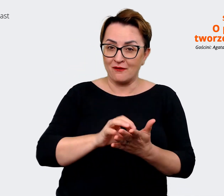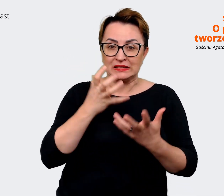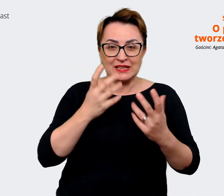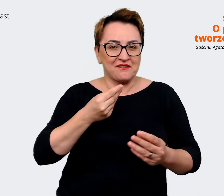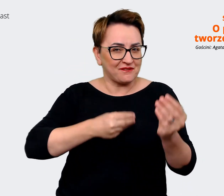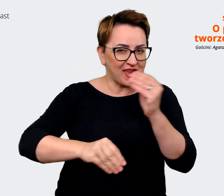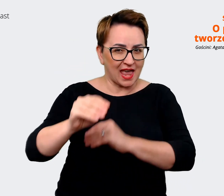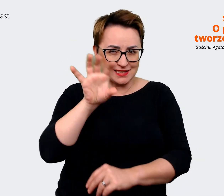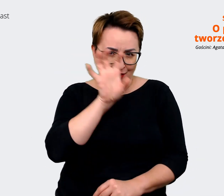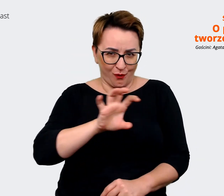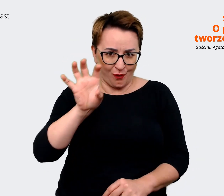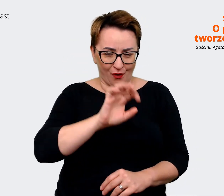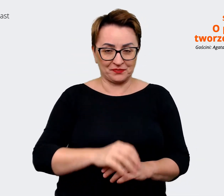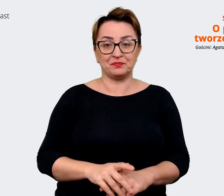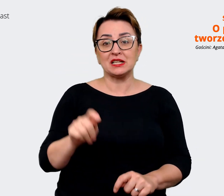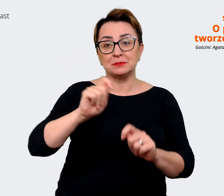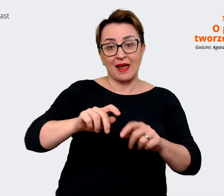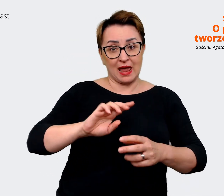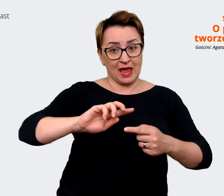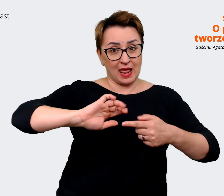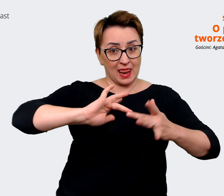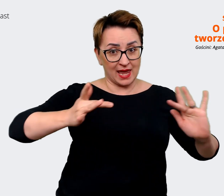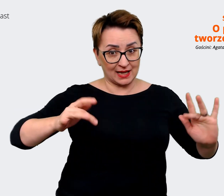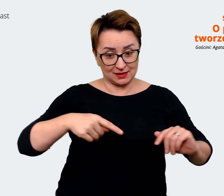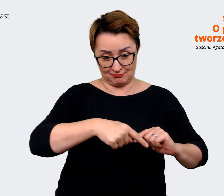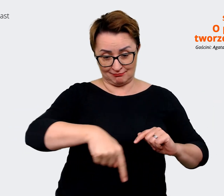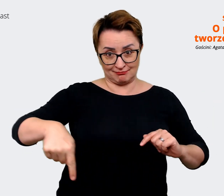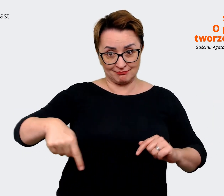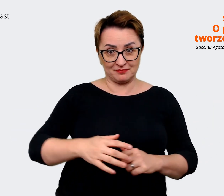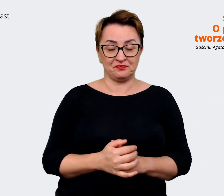odcinka i śledźcie nasz podcast w ulubionej aplikacji, aby dowiedzieć się więcej o tym,